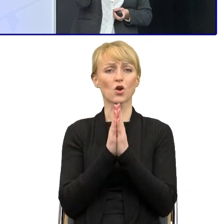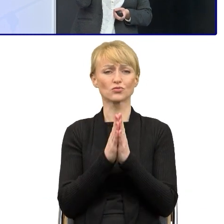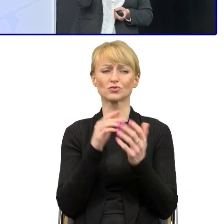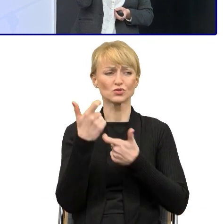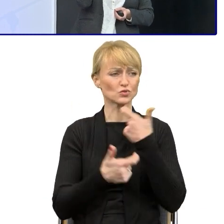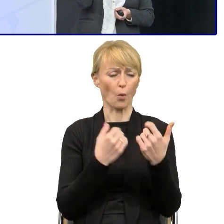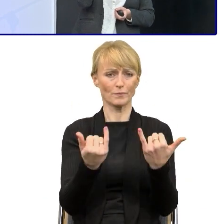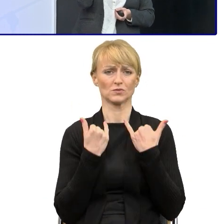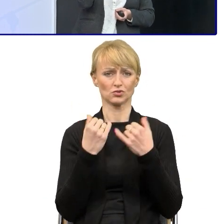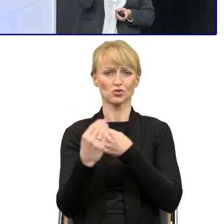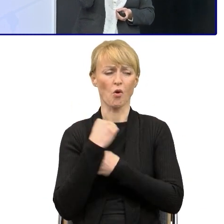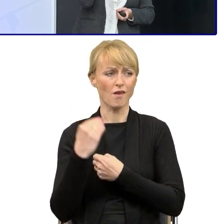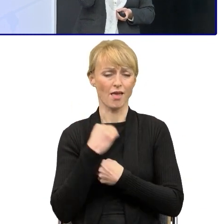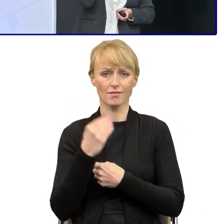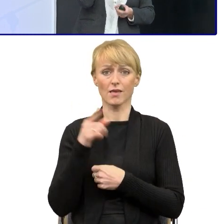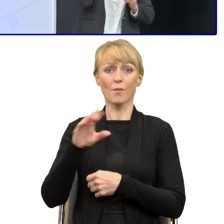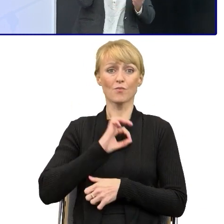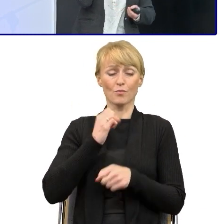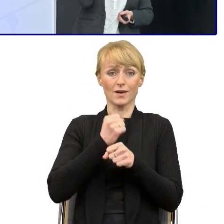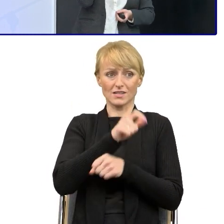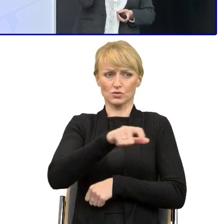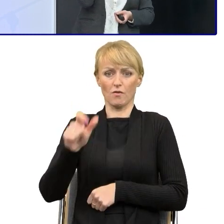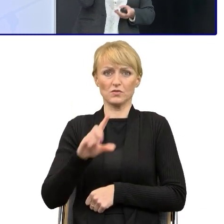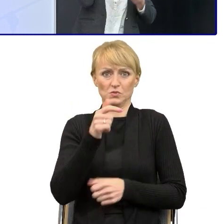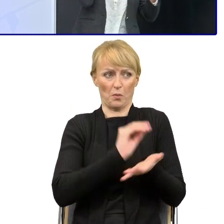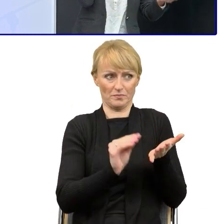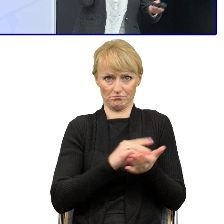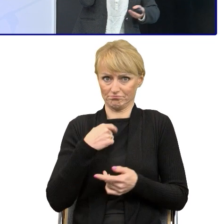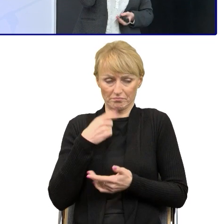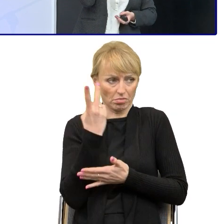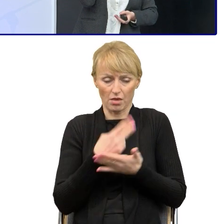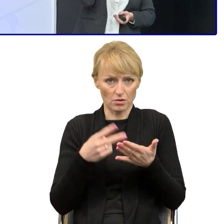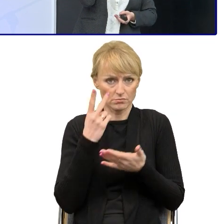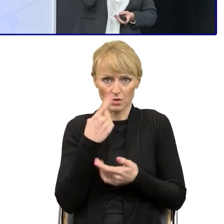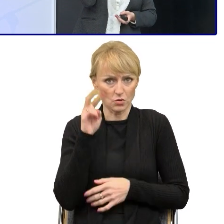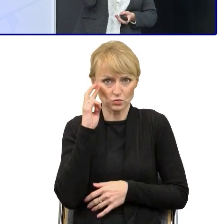co piszą moi pracownicy, a pisali długie informacje pokontrolne, które wysyłali do swoich beneficjentów.